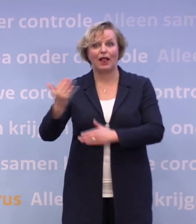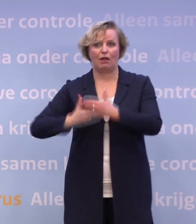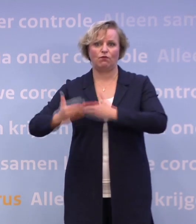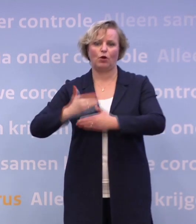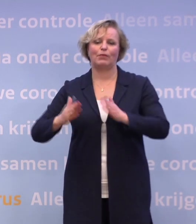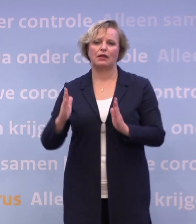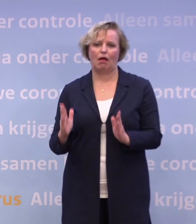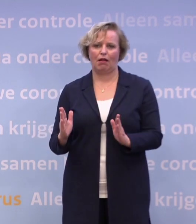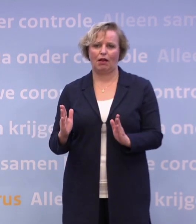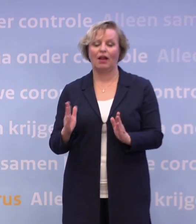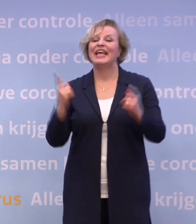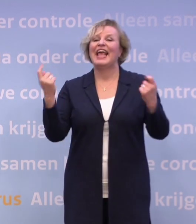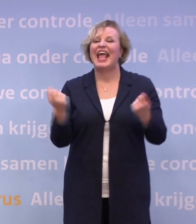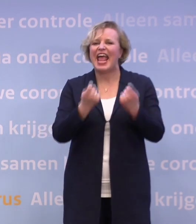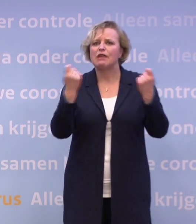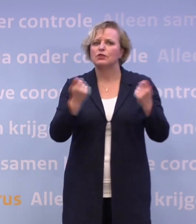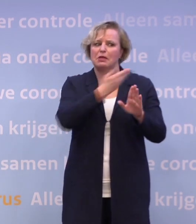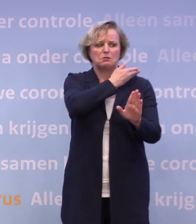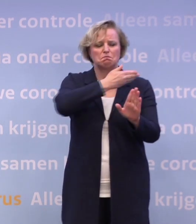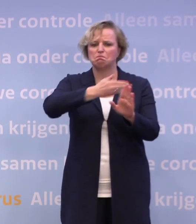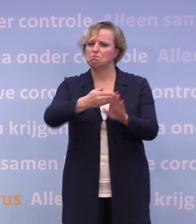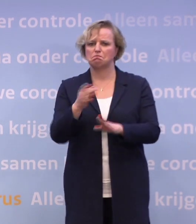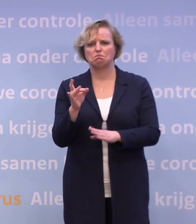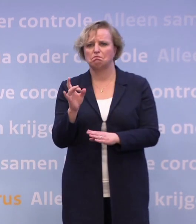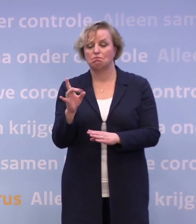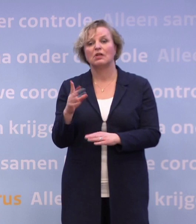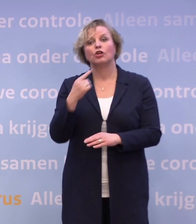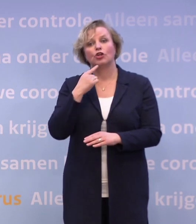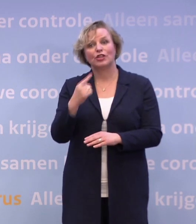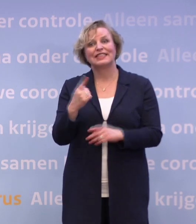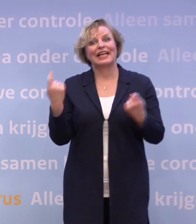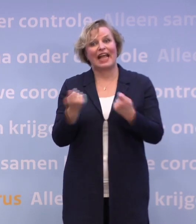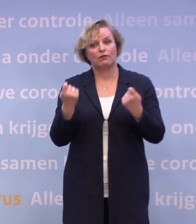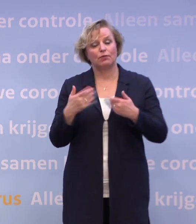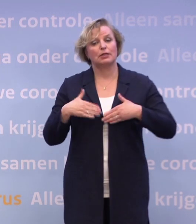Voor de evenementen heeft dat eigenlijk stilgelegen... ...want we hebben gezegd: Je mag pas met de evenementen wat doen...